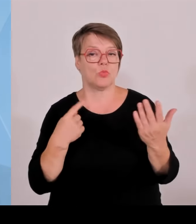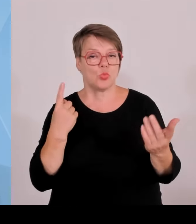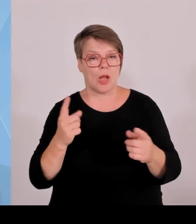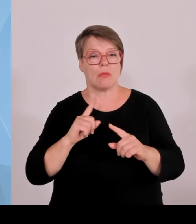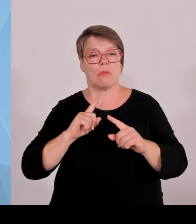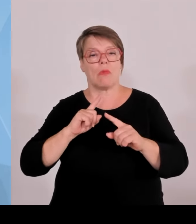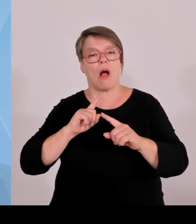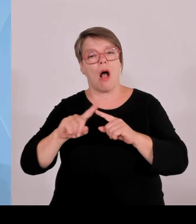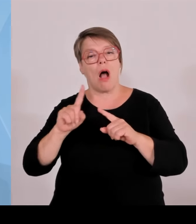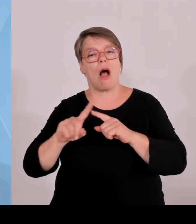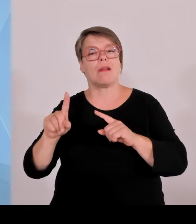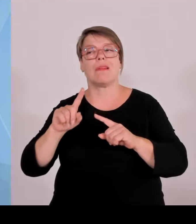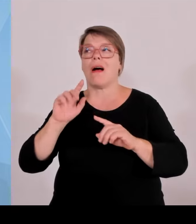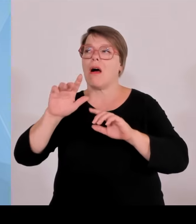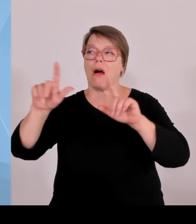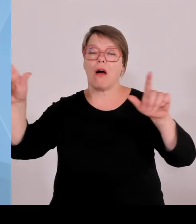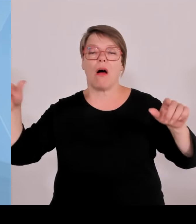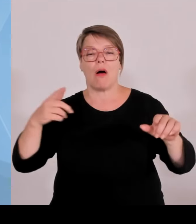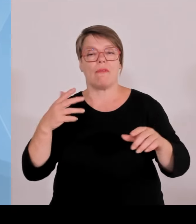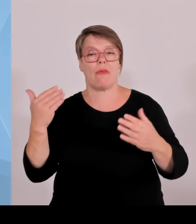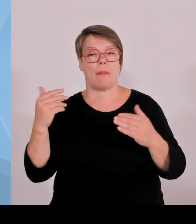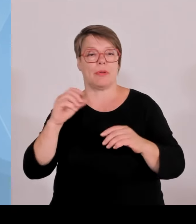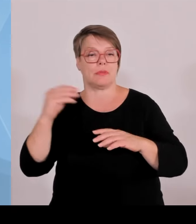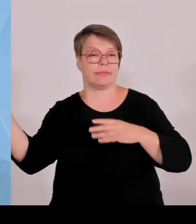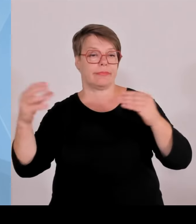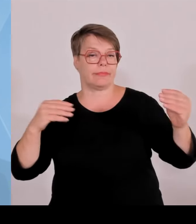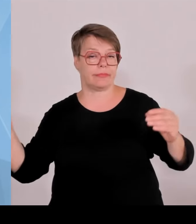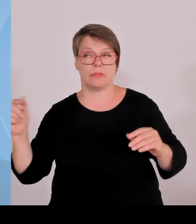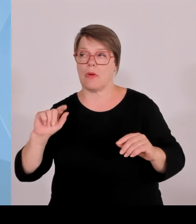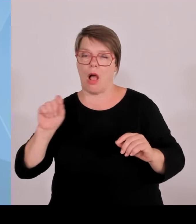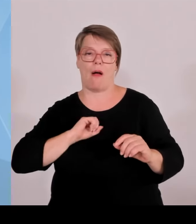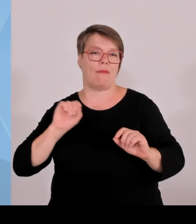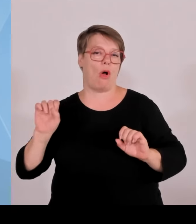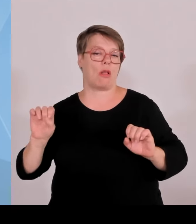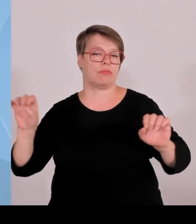Wir haben dort eine Vielzahl von Veranstaltungen in der Fläche.